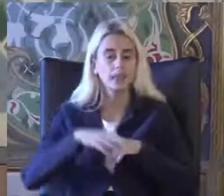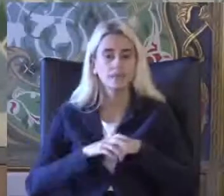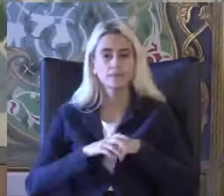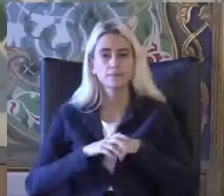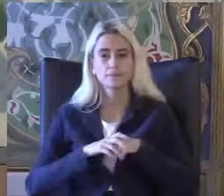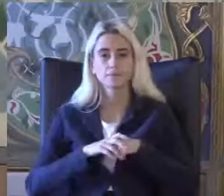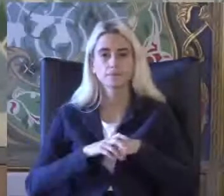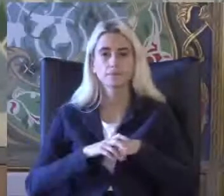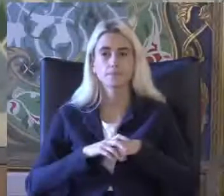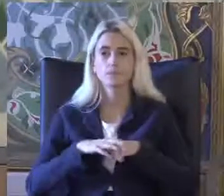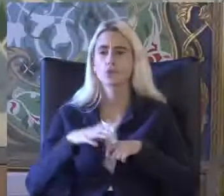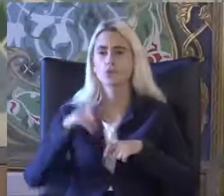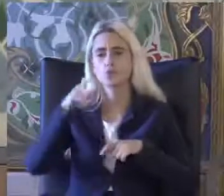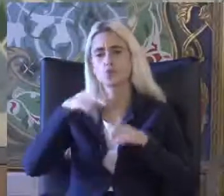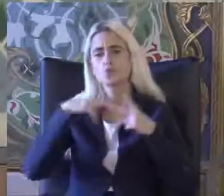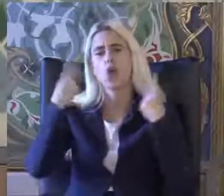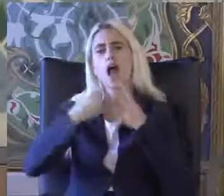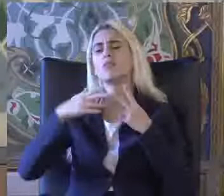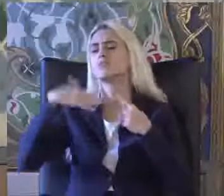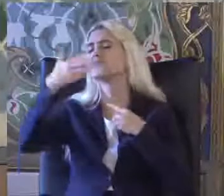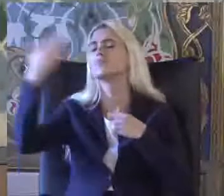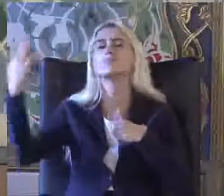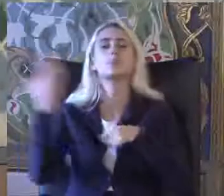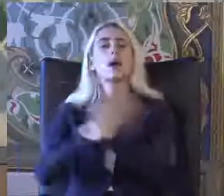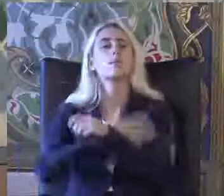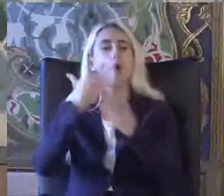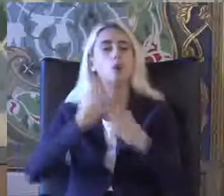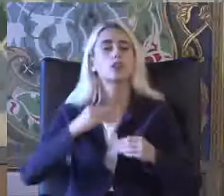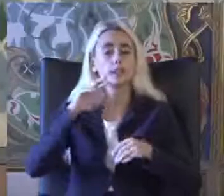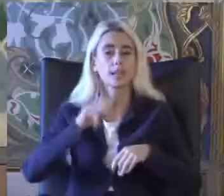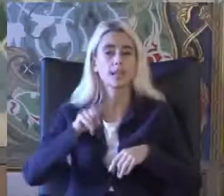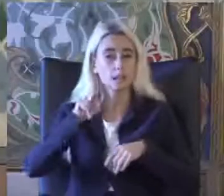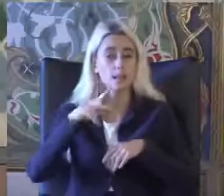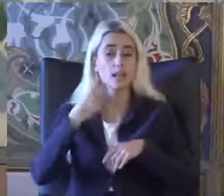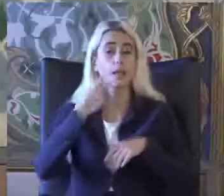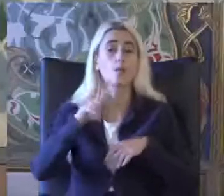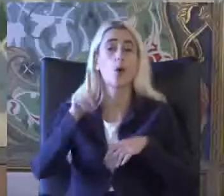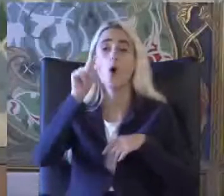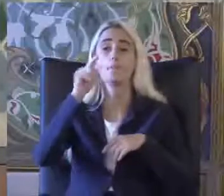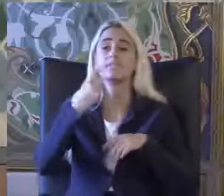Bir dünyanın diğer ülkelerinde olduğu gibi 2011 yılından itibaren Farklı bir